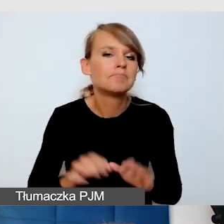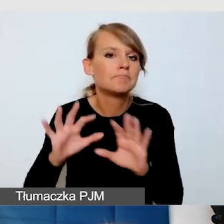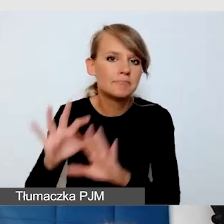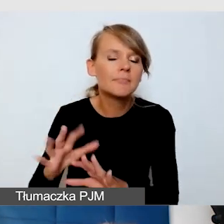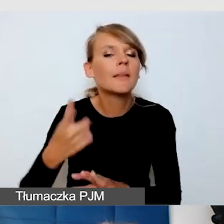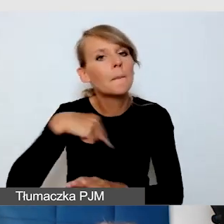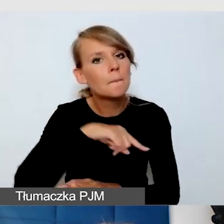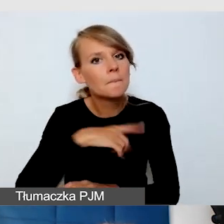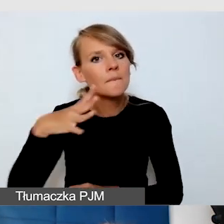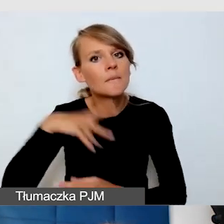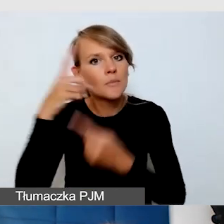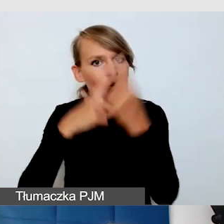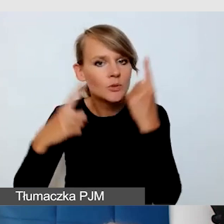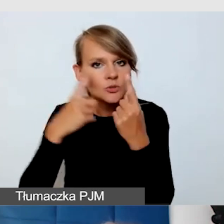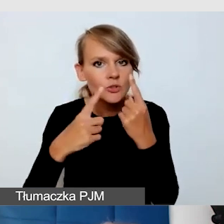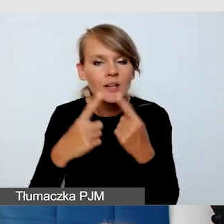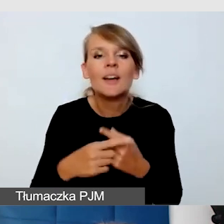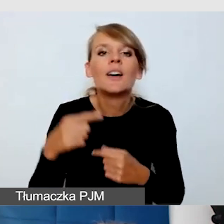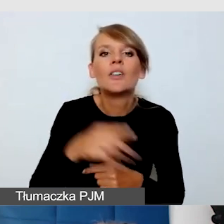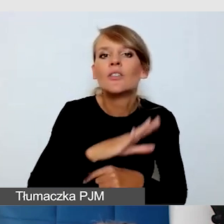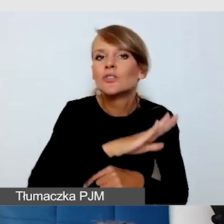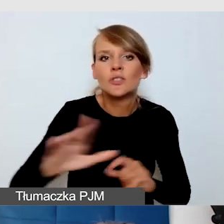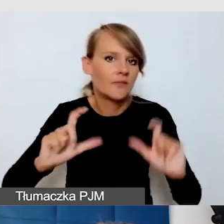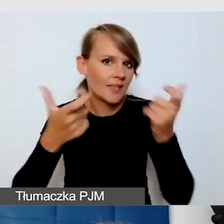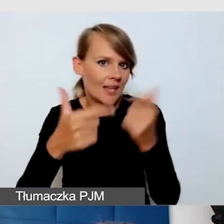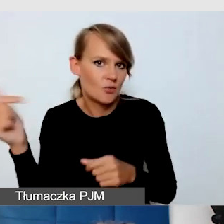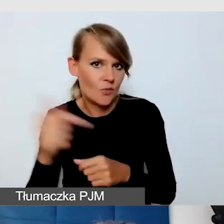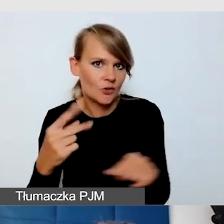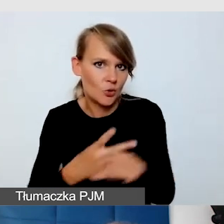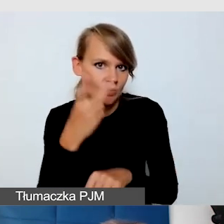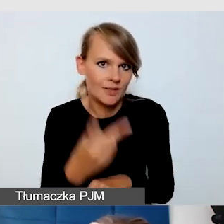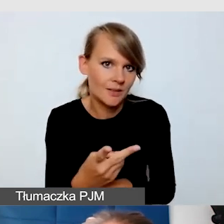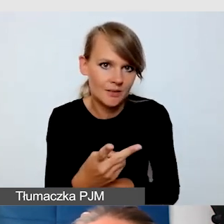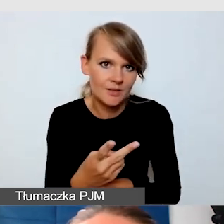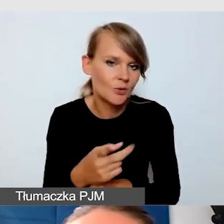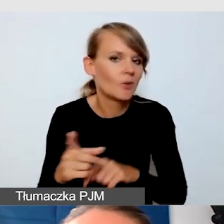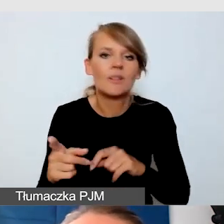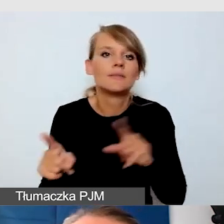że dostępne powinny być wszystkie wydarzenia. To nie jest tak, że to my decydujemy o tym,